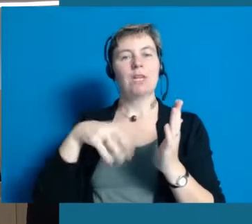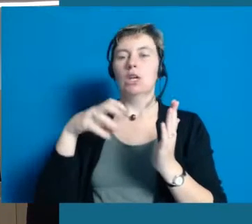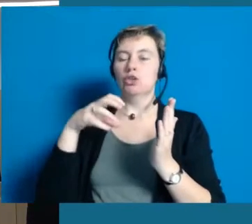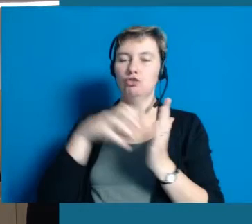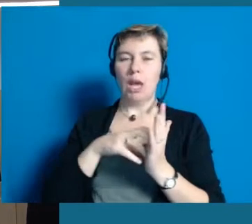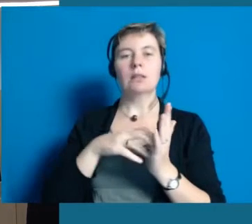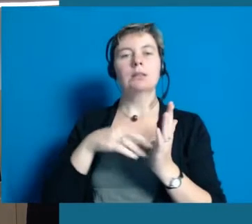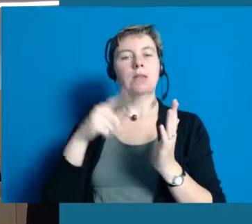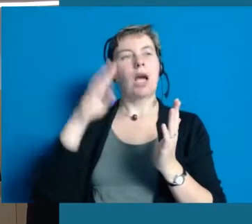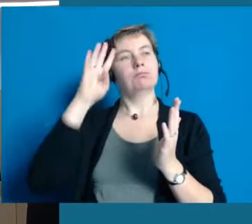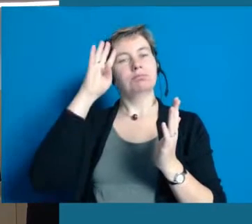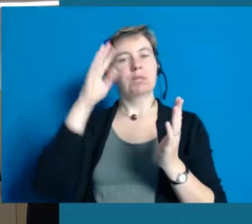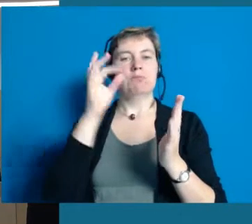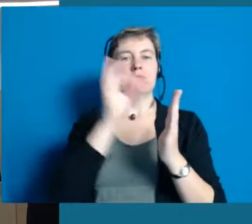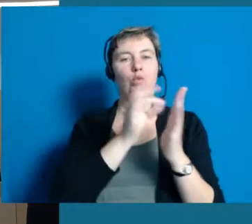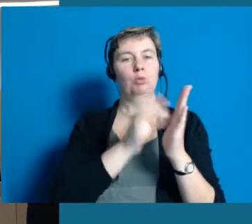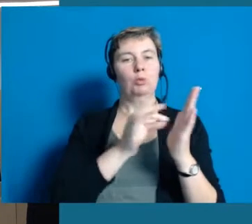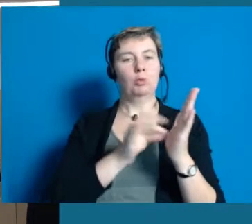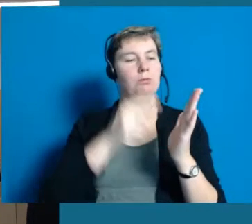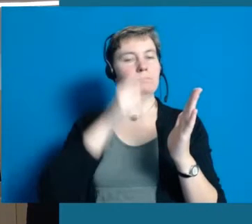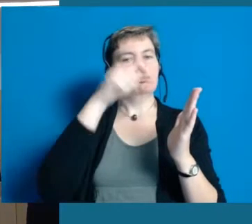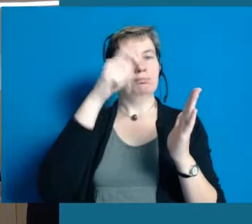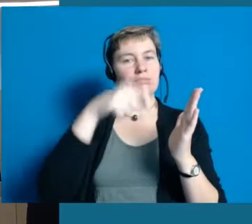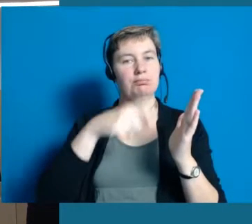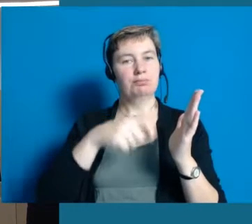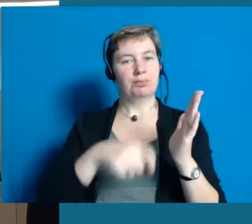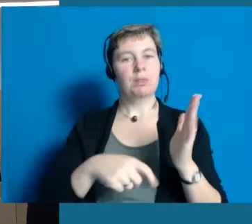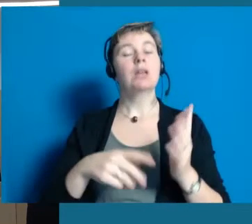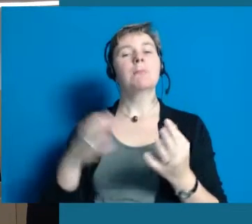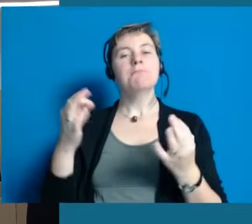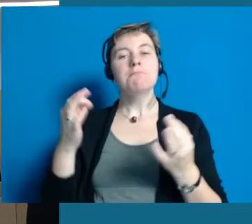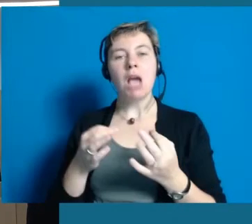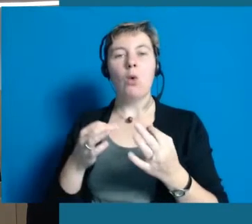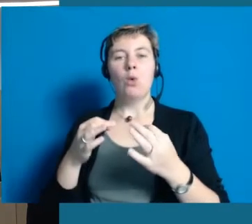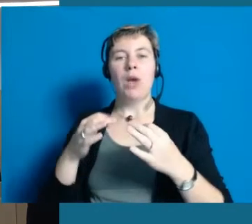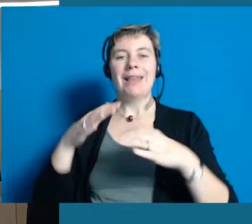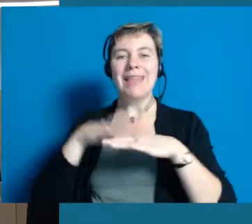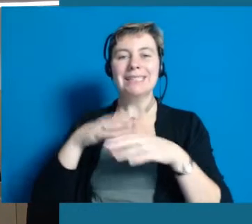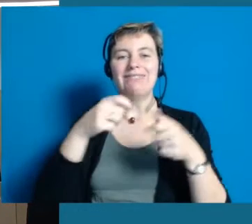die wir als Stadt Hochheim abarbeiten. Dabei ist es ganz wichtig, dass wir Netzwerke bilden